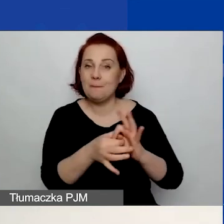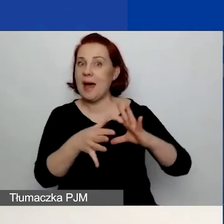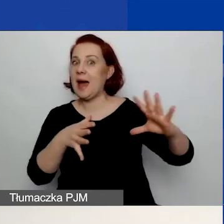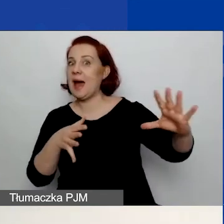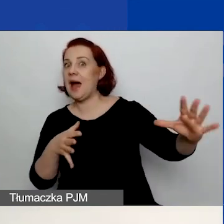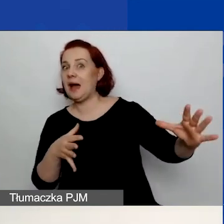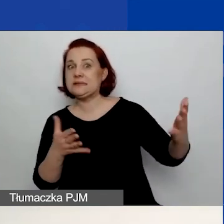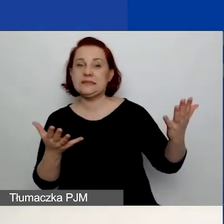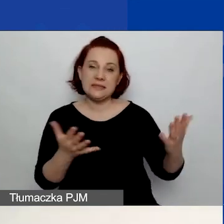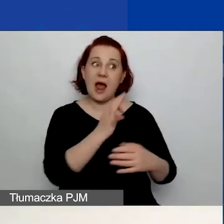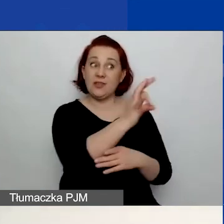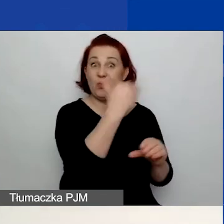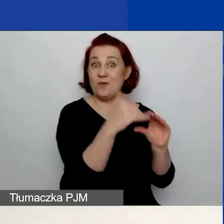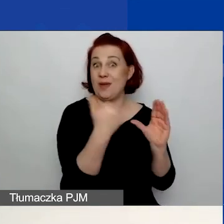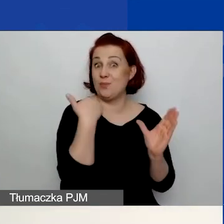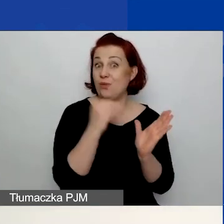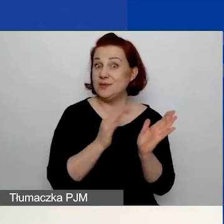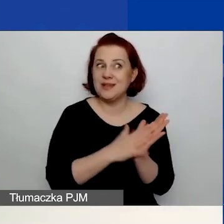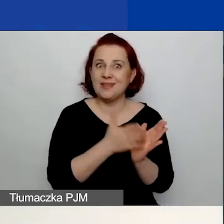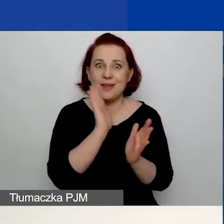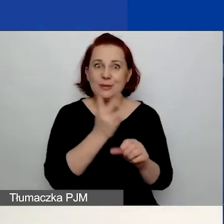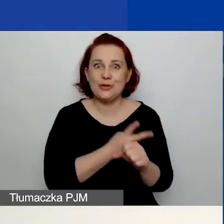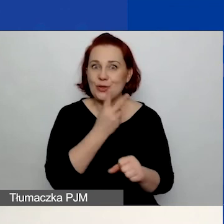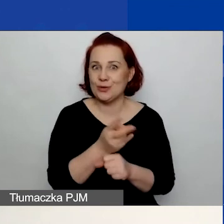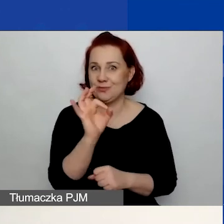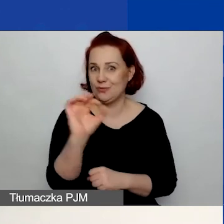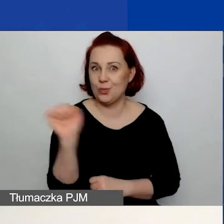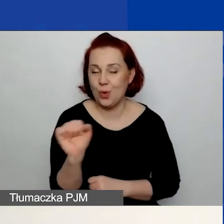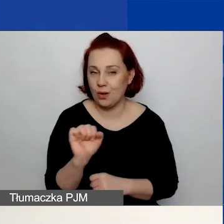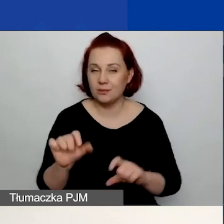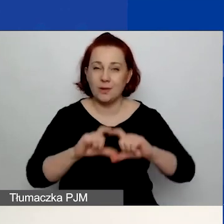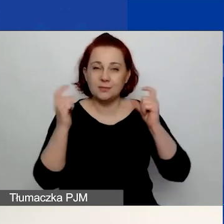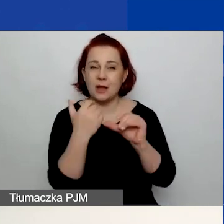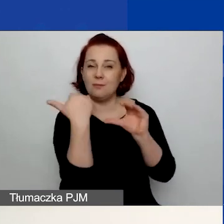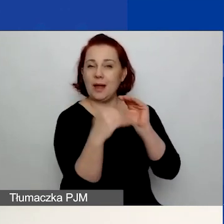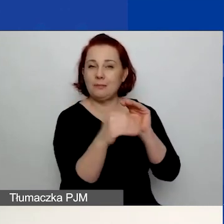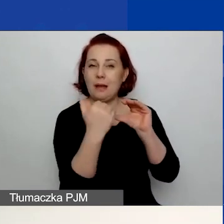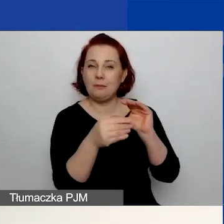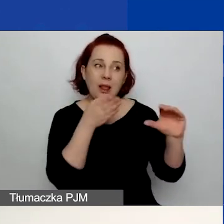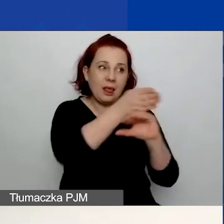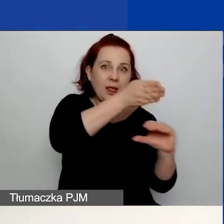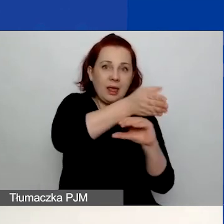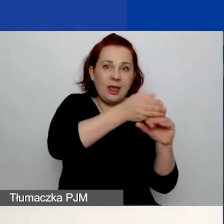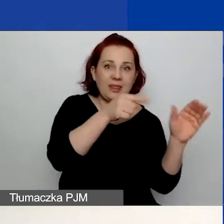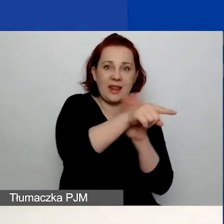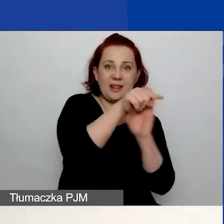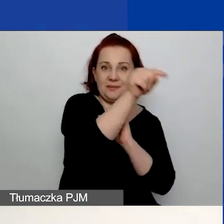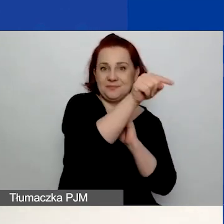W związku z tym nie będziecie mieć dostępu do konta, ponieważ cała korespondencja z nami będzie przychodzić na ten adres e-mail.